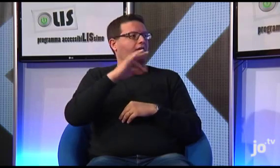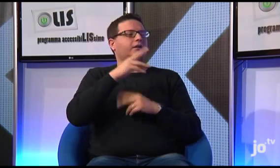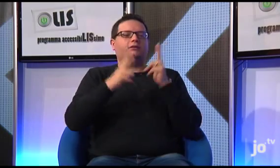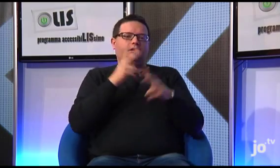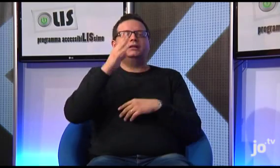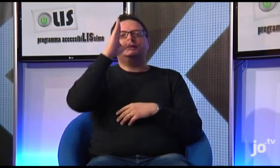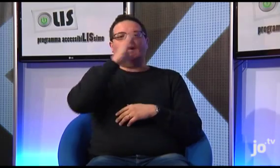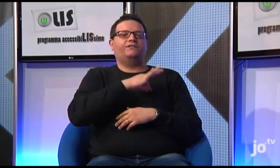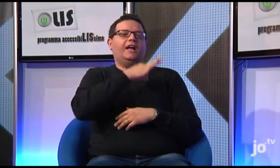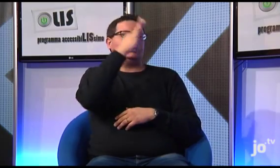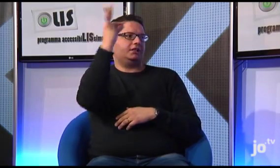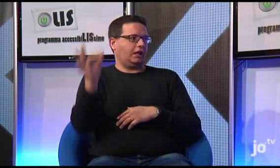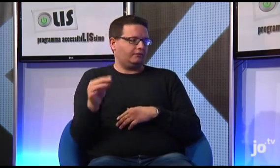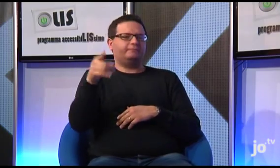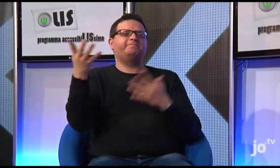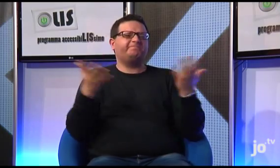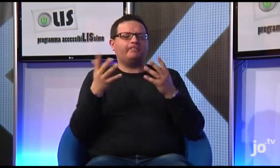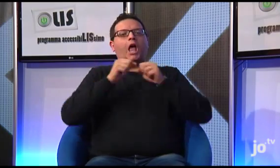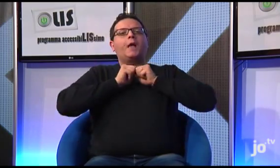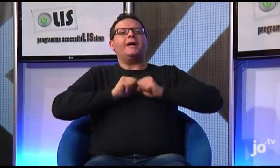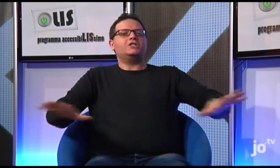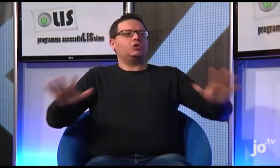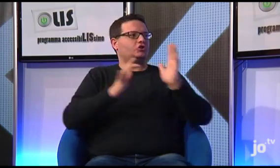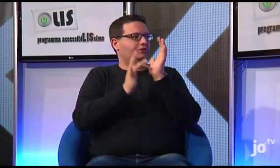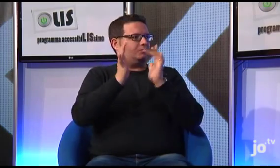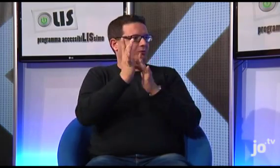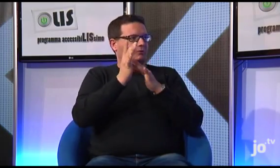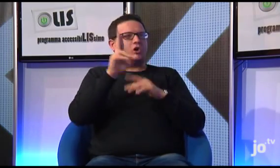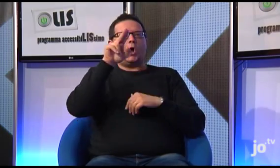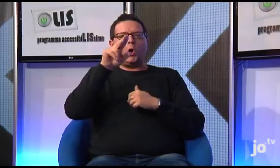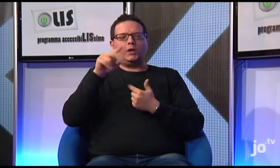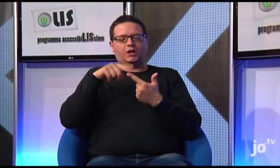questo è il suo nome segno, alla quale è apparso il Cristo.